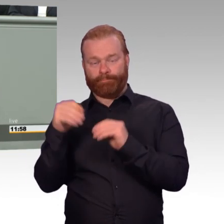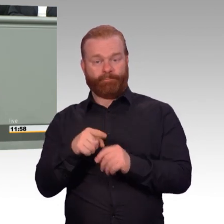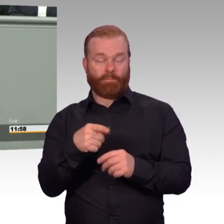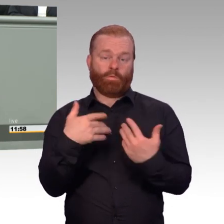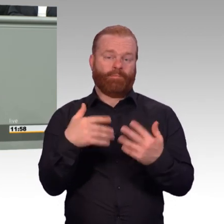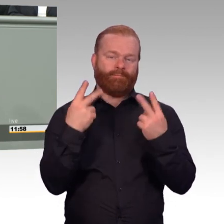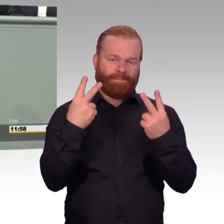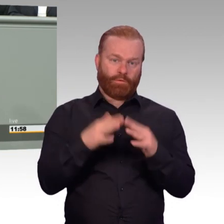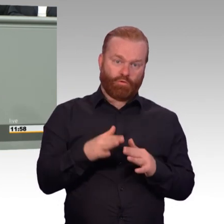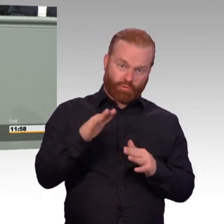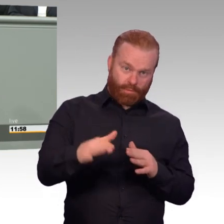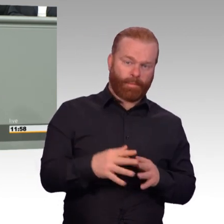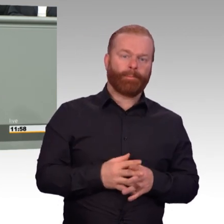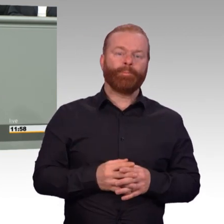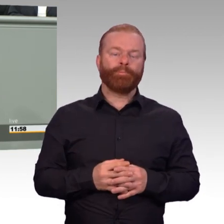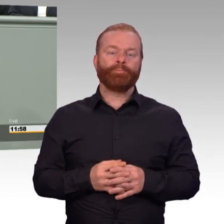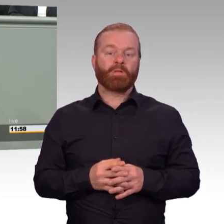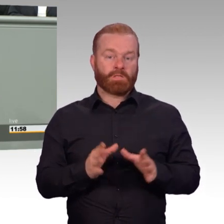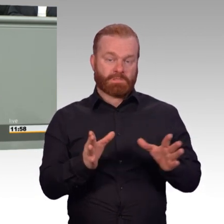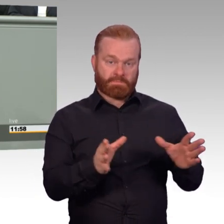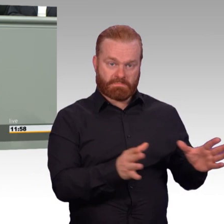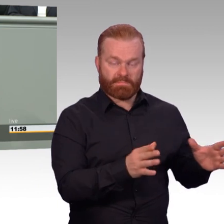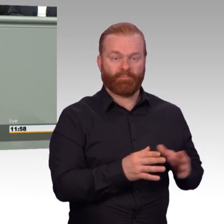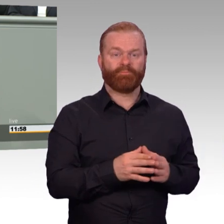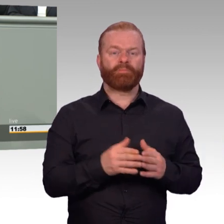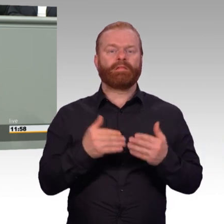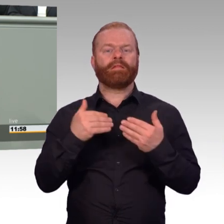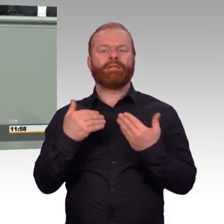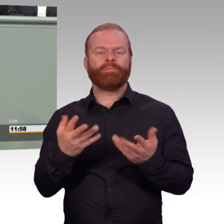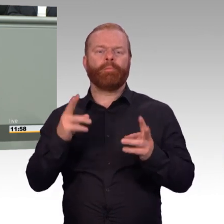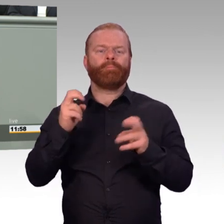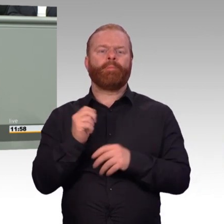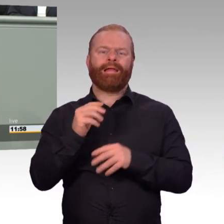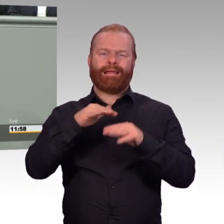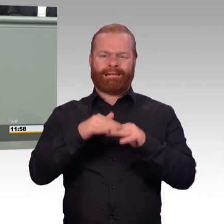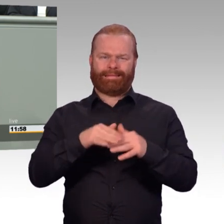Für dieses ganze Rentenpaket stehen im Jahr etwa 130 Millionen Euro zur Verfügung.